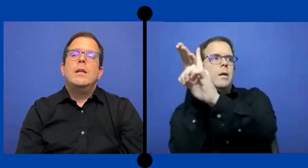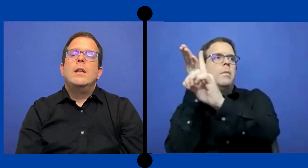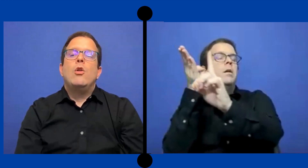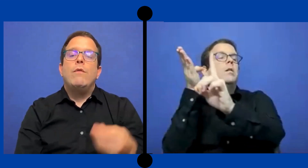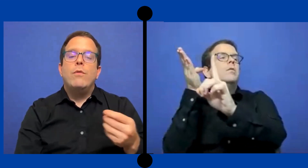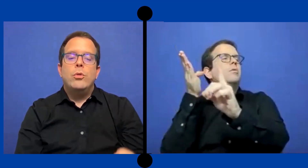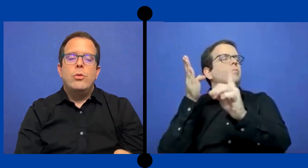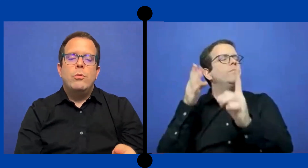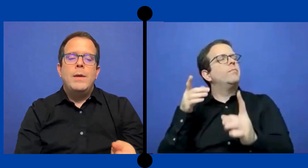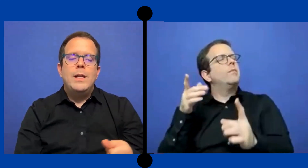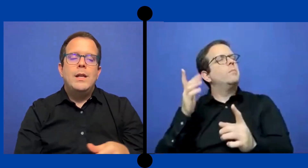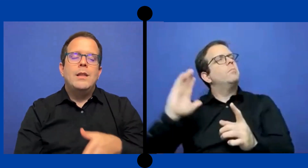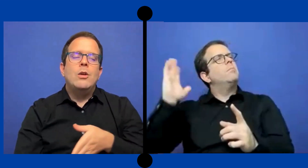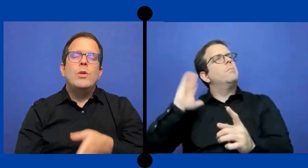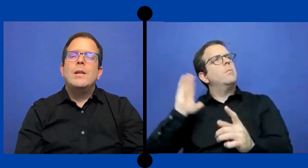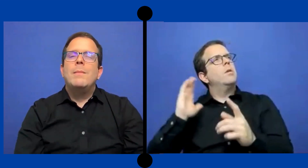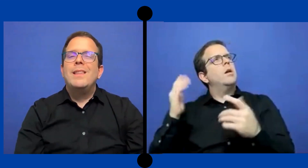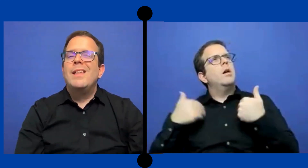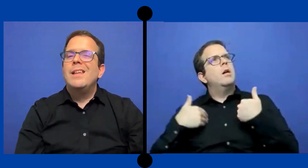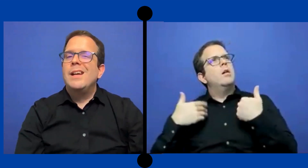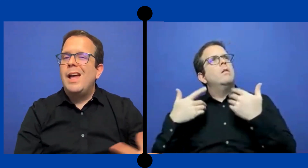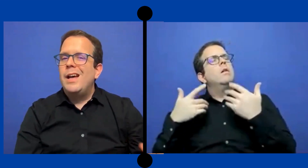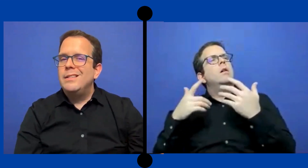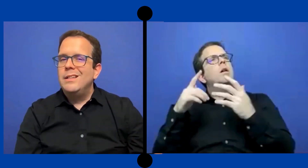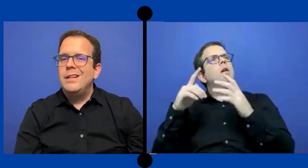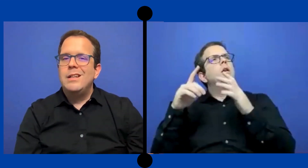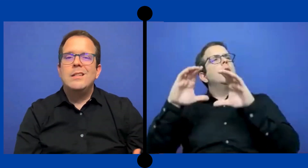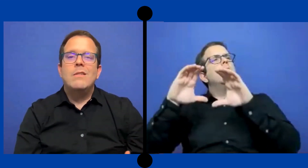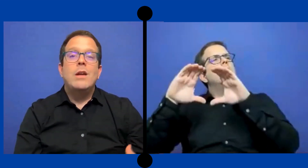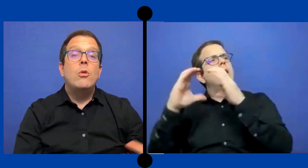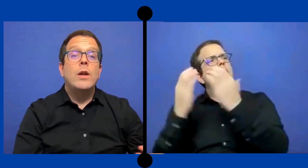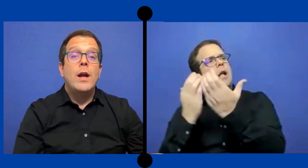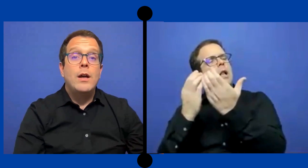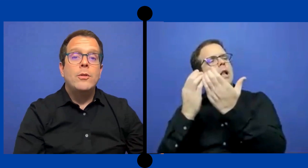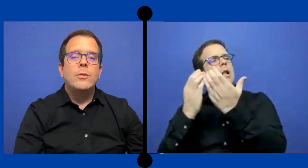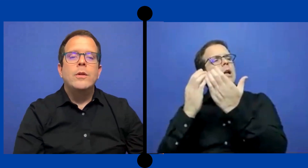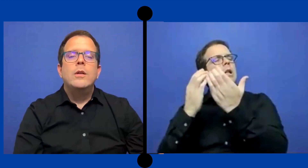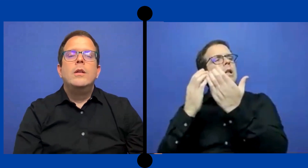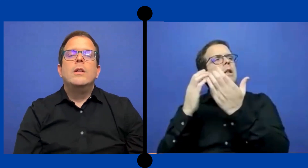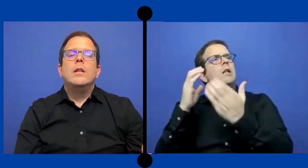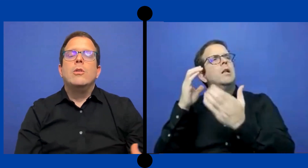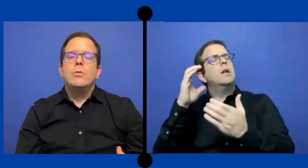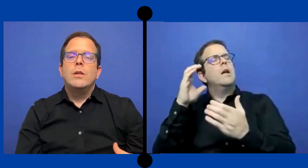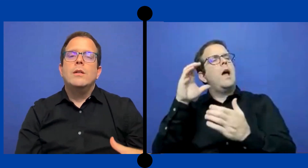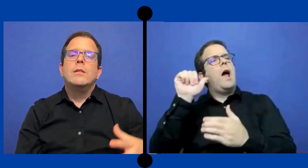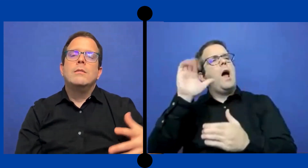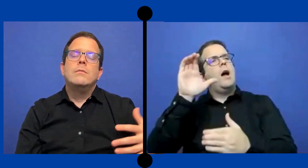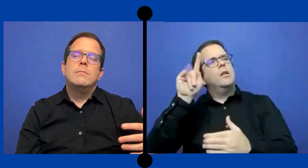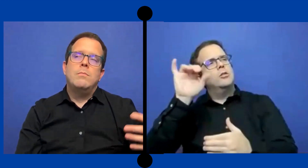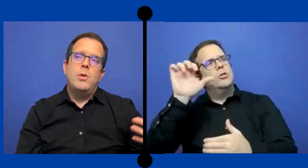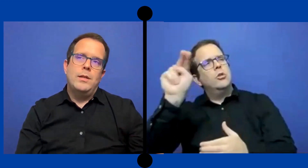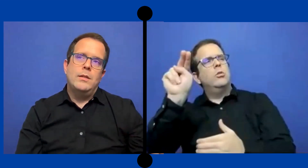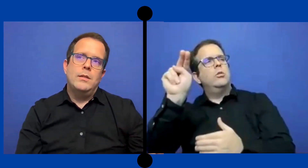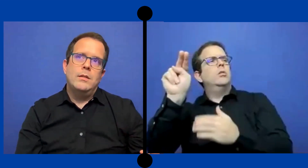una demanda de clase que se había logrado.. Entonces pues